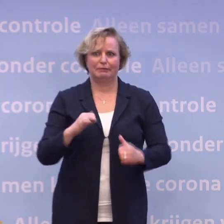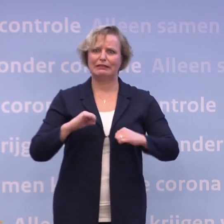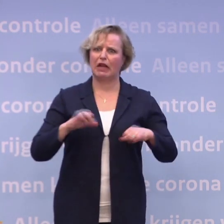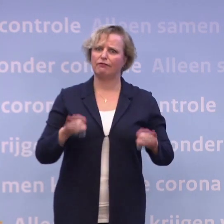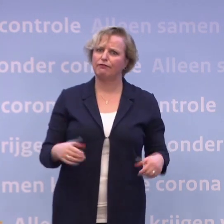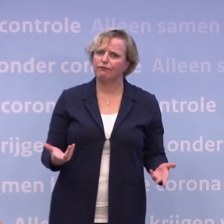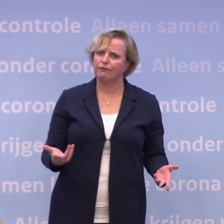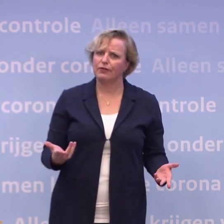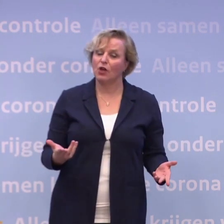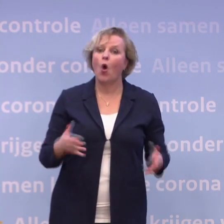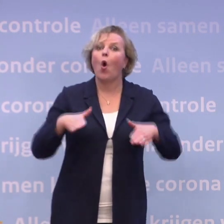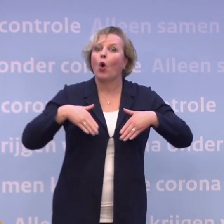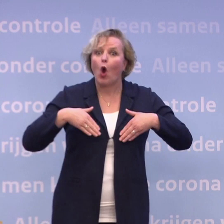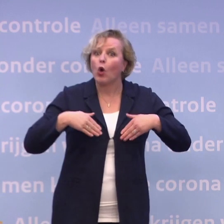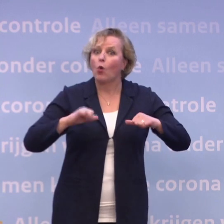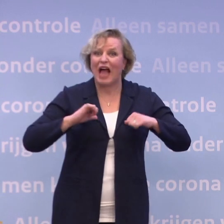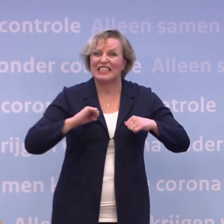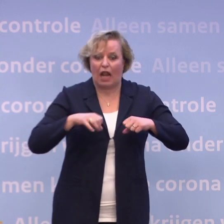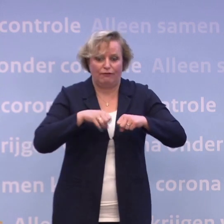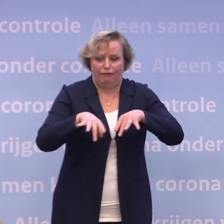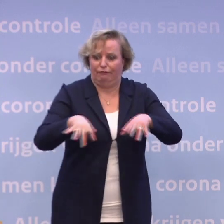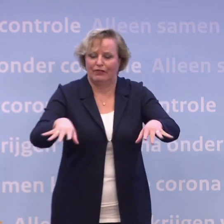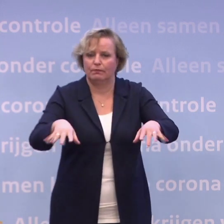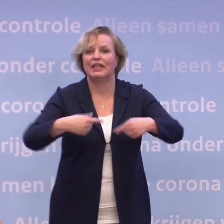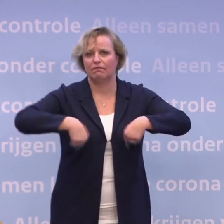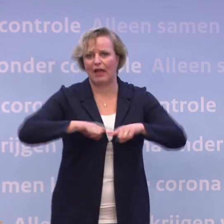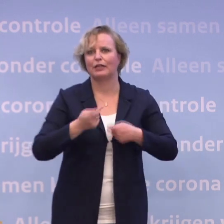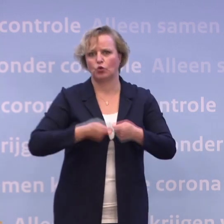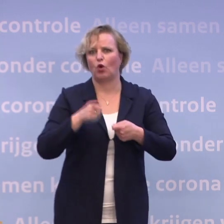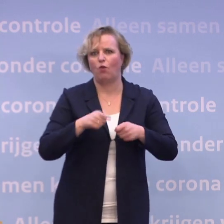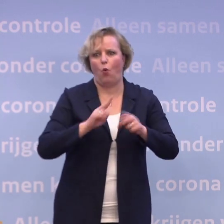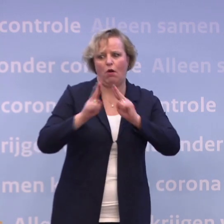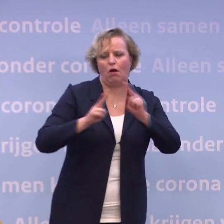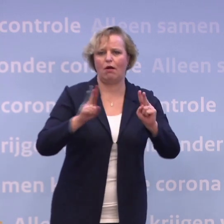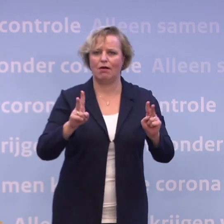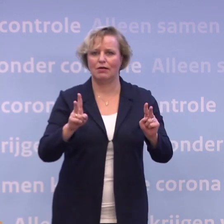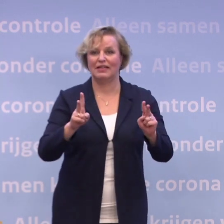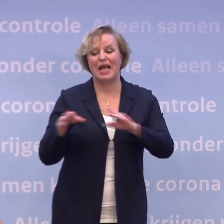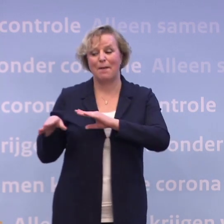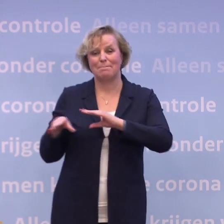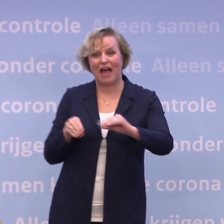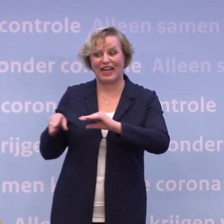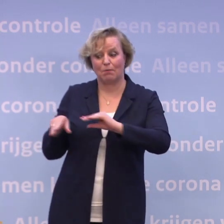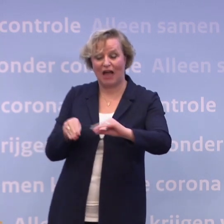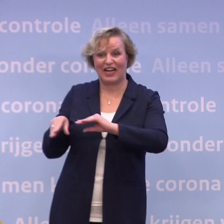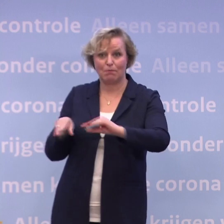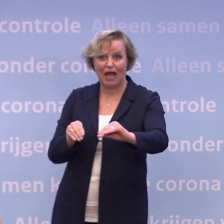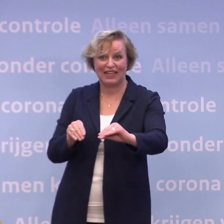Corona verspreidt zichzelf niet, wij doen dat. Alle maatregelen van de wereld kunnen niet doen wat wij met elkaar wel kunnen...